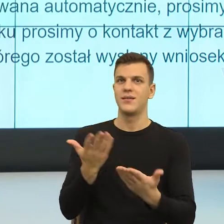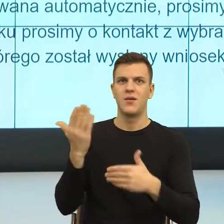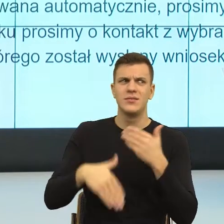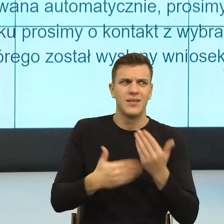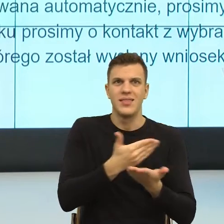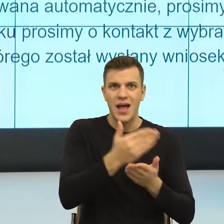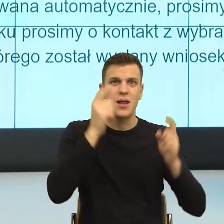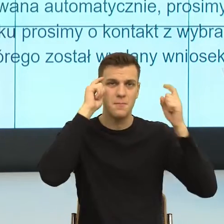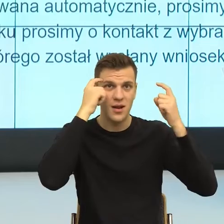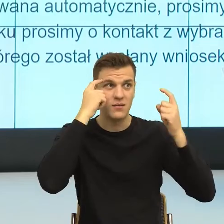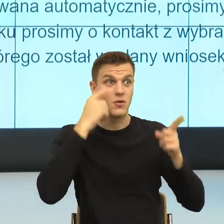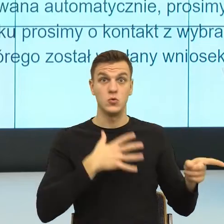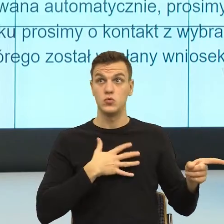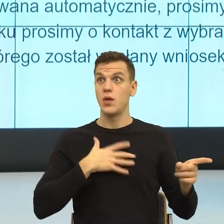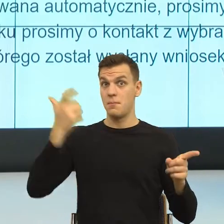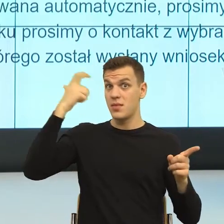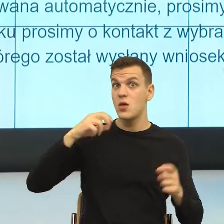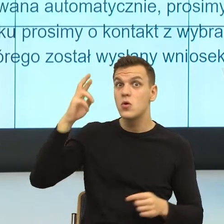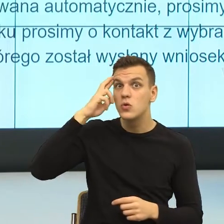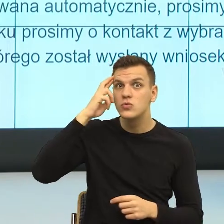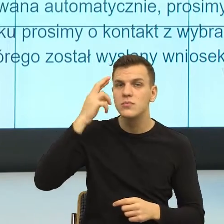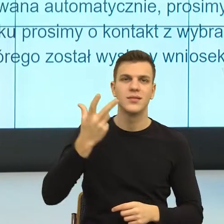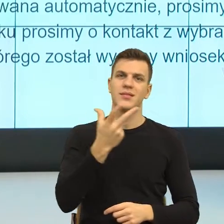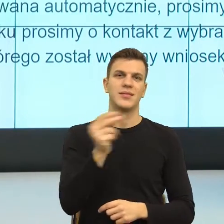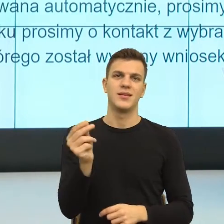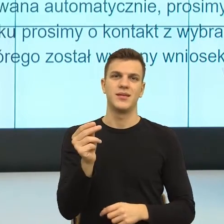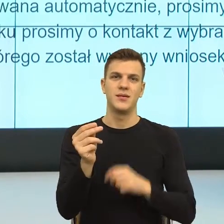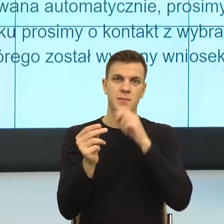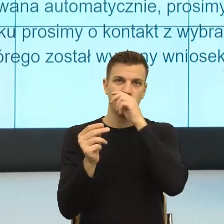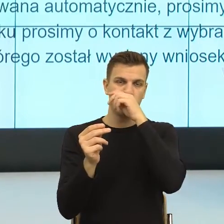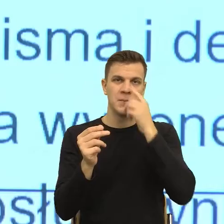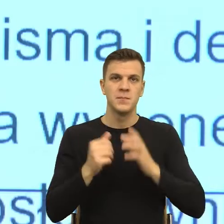Ja cię zalepie swoją poradą, bo wtedy ja się czuję bezpieczniej.